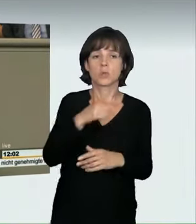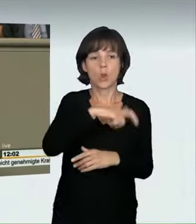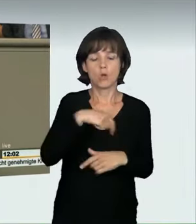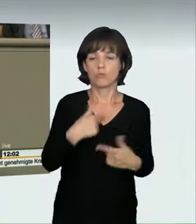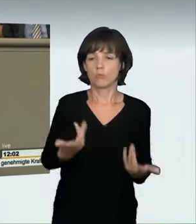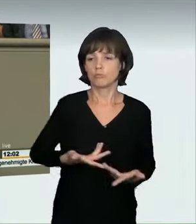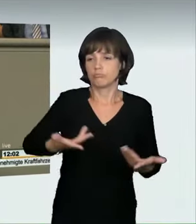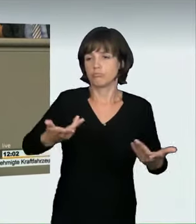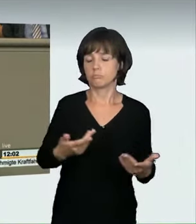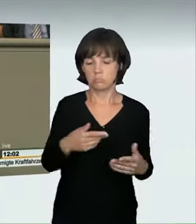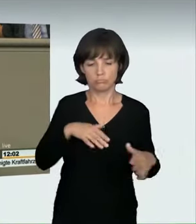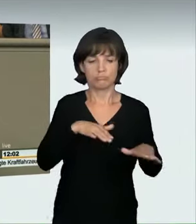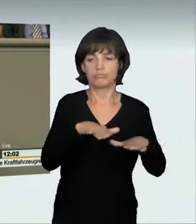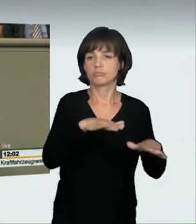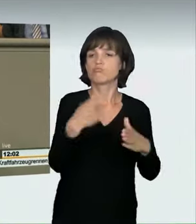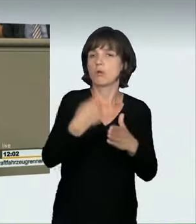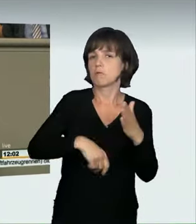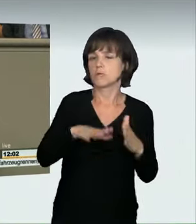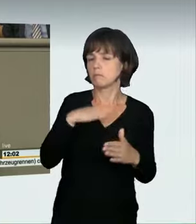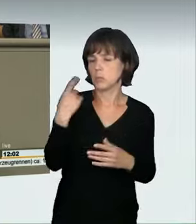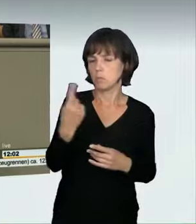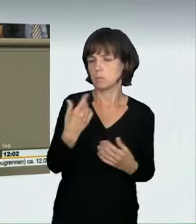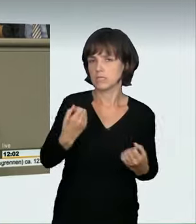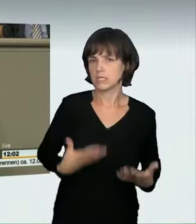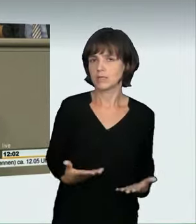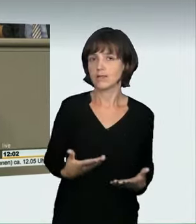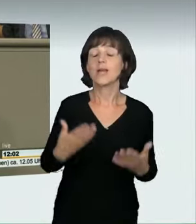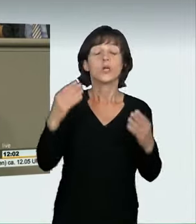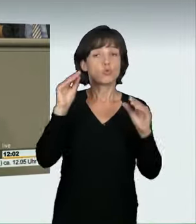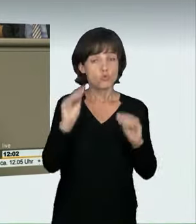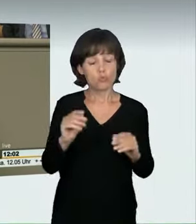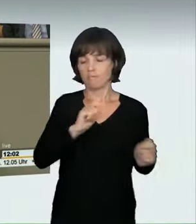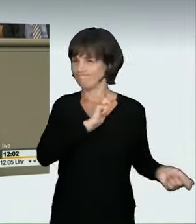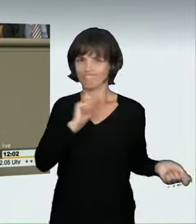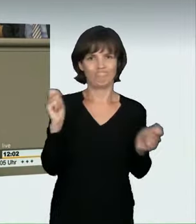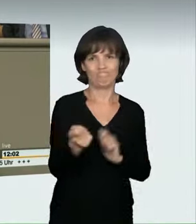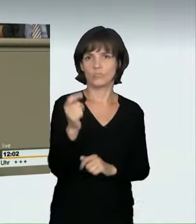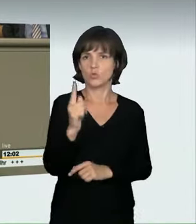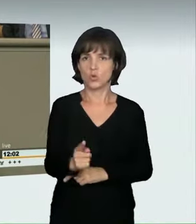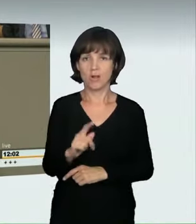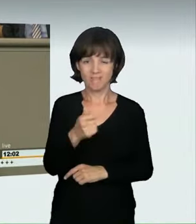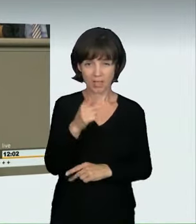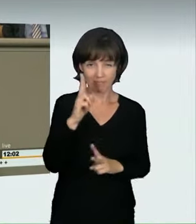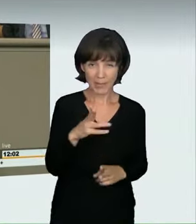Das ändern wir jetzt. Veranstalter und Teilnehmer müssen zukünftig mit drastischen Strafen rechnen. Bis zu zwei Jahre Haft